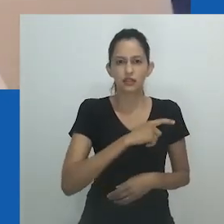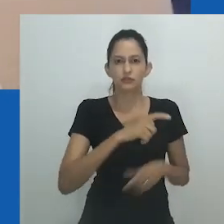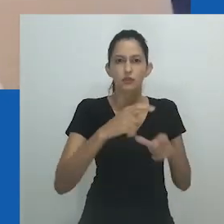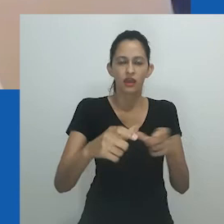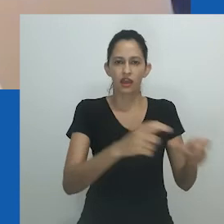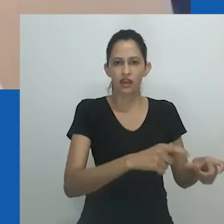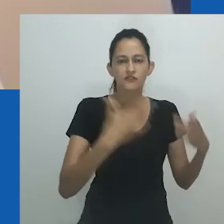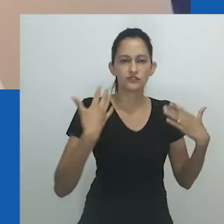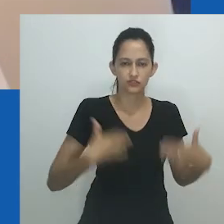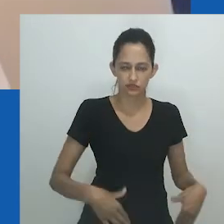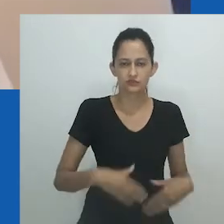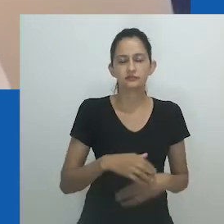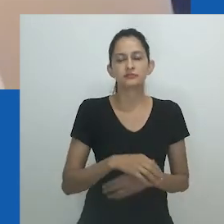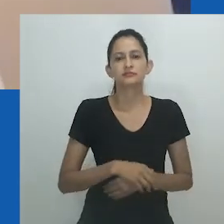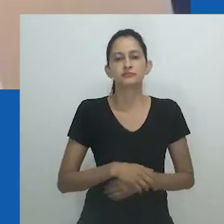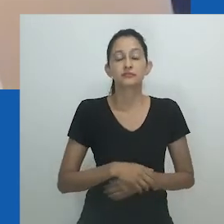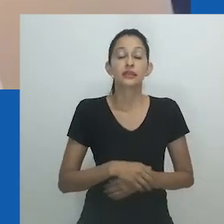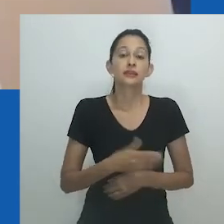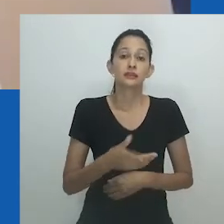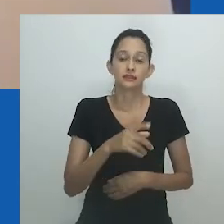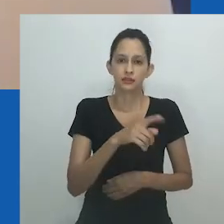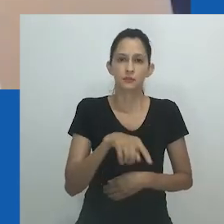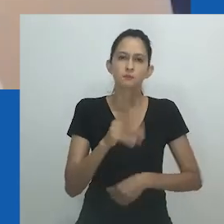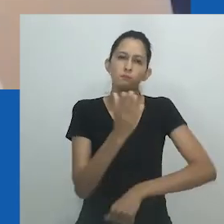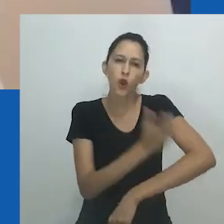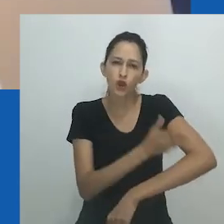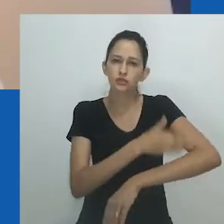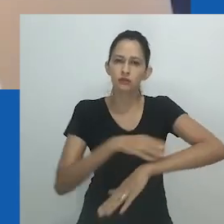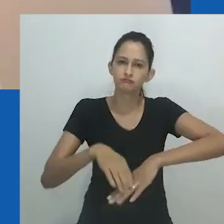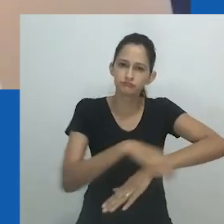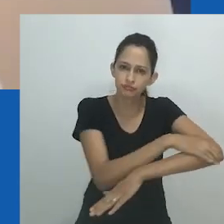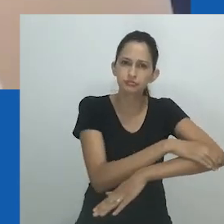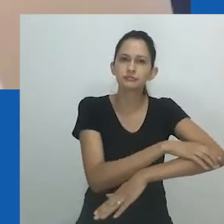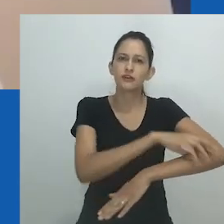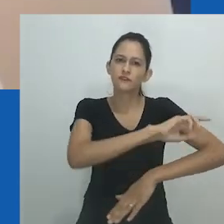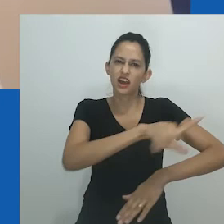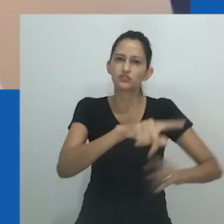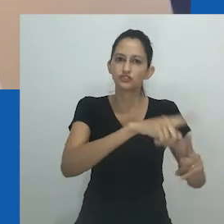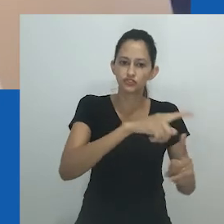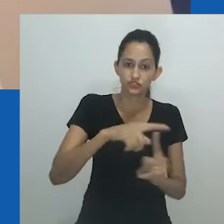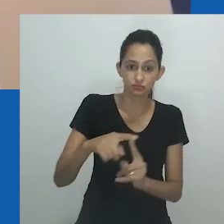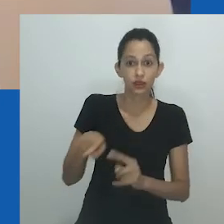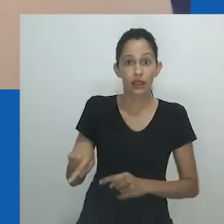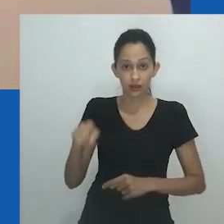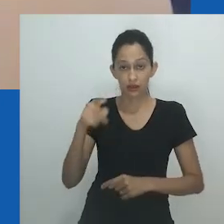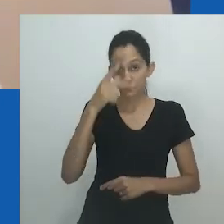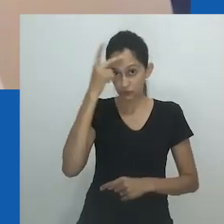embora, é claro, não possa ser usado porque a blusa é fechada. É uma estrutura muito feminina, mas ao mesmo tempo masculina.”